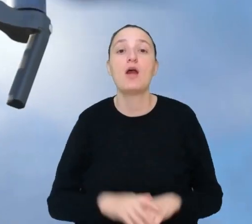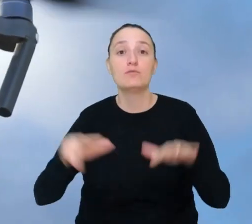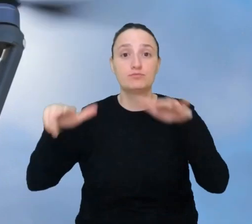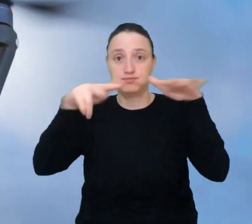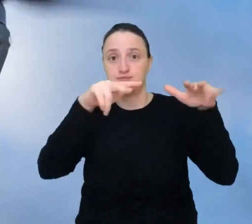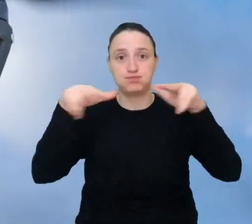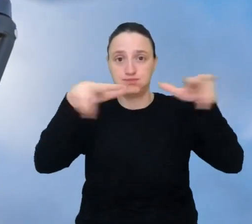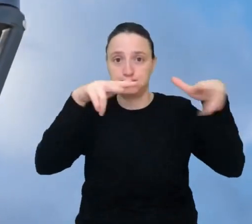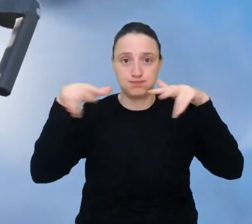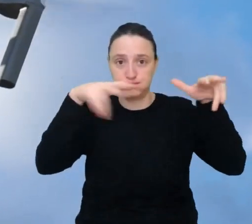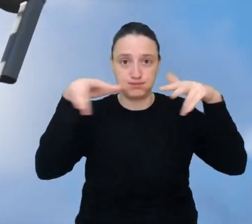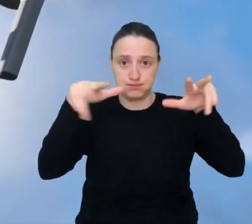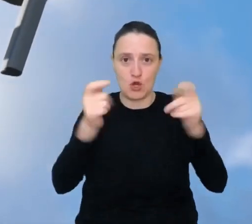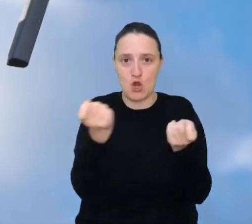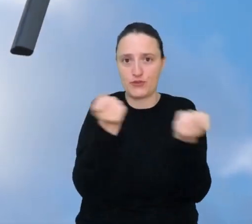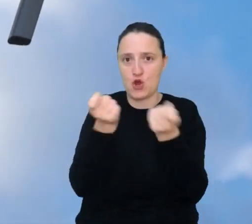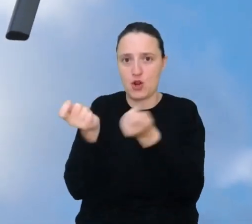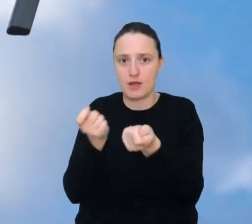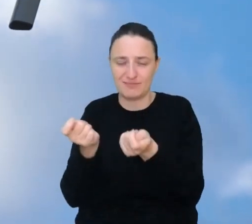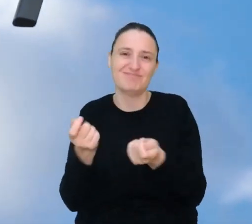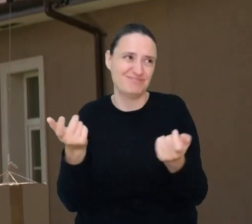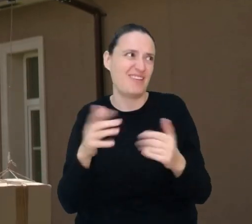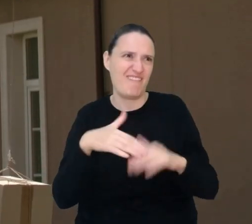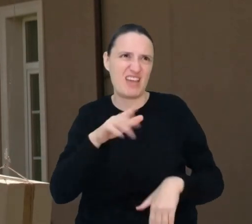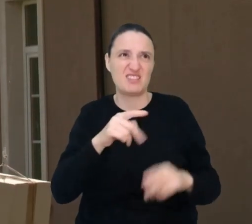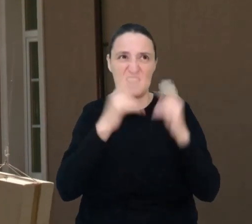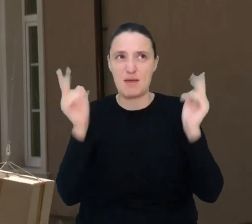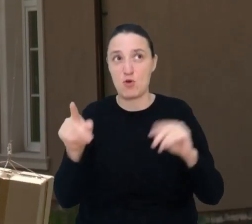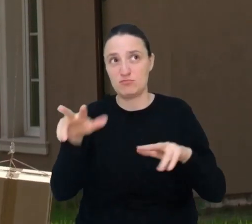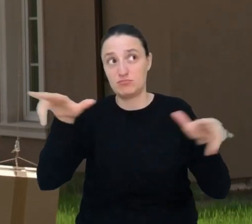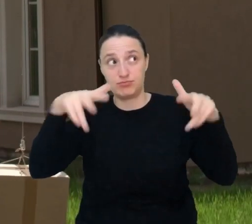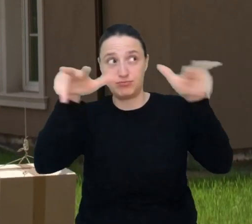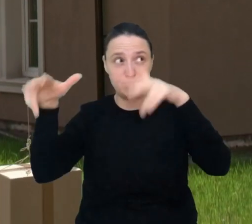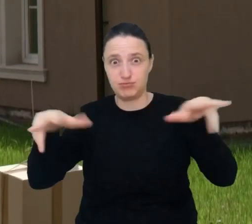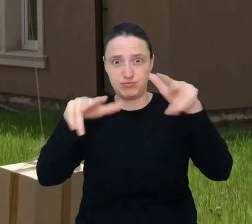Na niebie robi się coraz gęściej od dronów. Już dziś drony robią zdjęcia